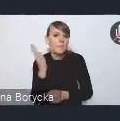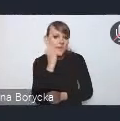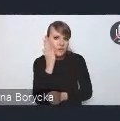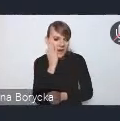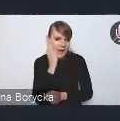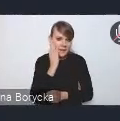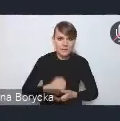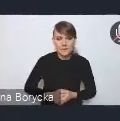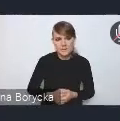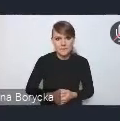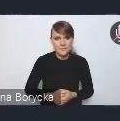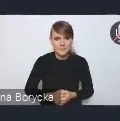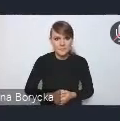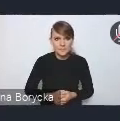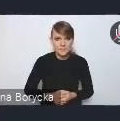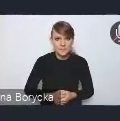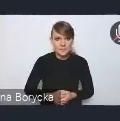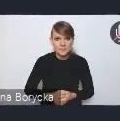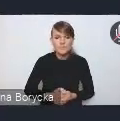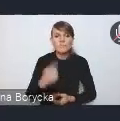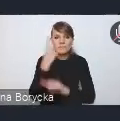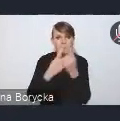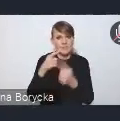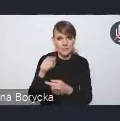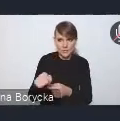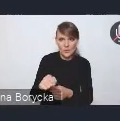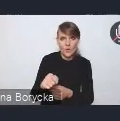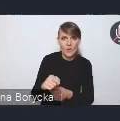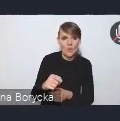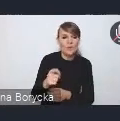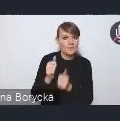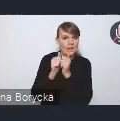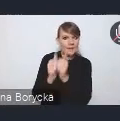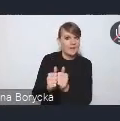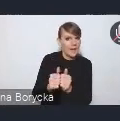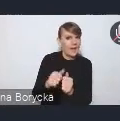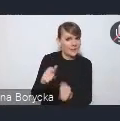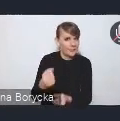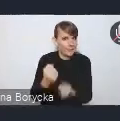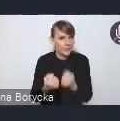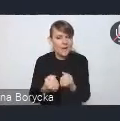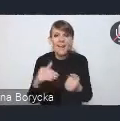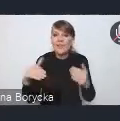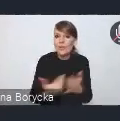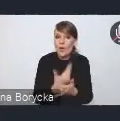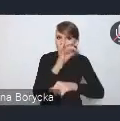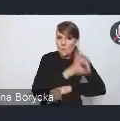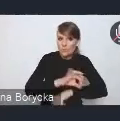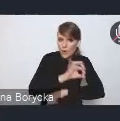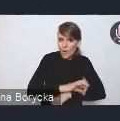Myślę, że jest to wyzwanie i wątek, który w tym nowym projekcie KPM-u,